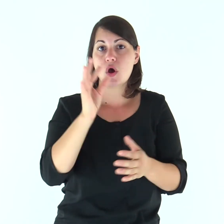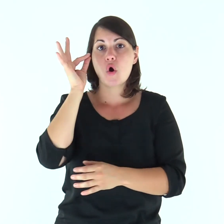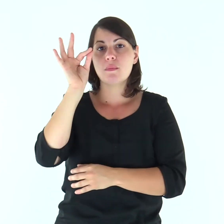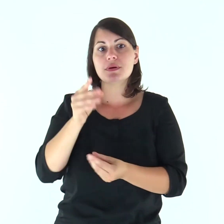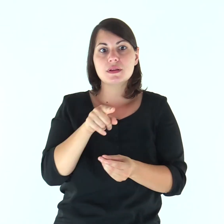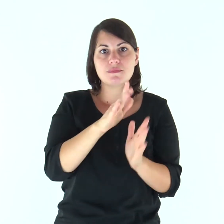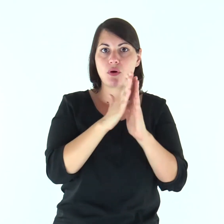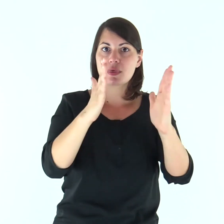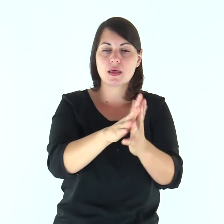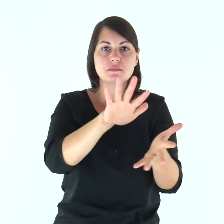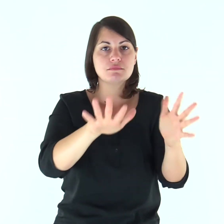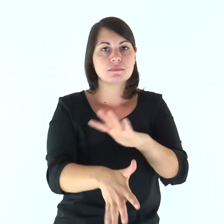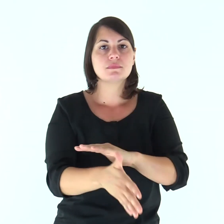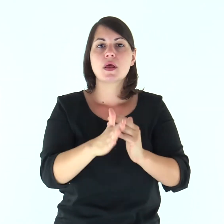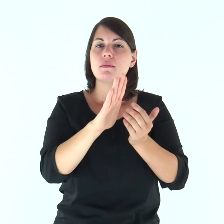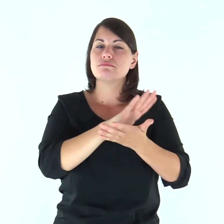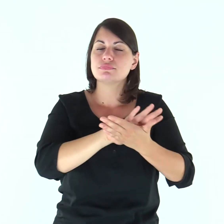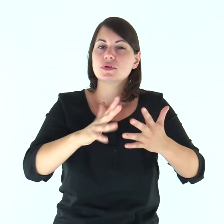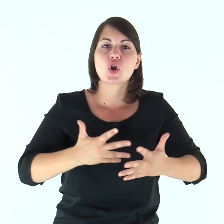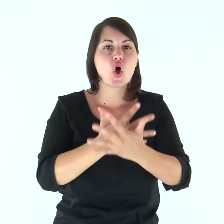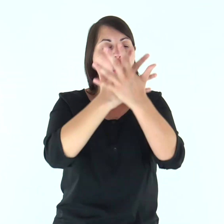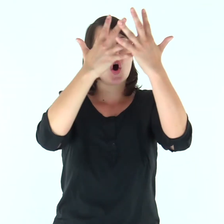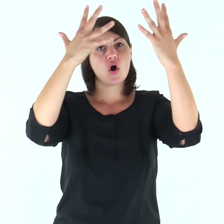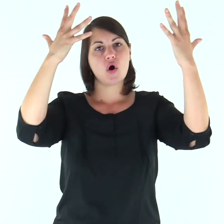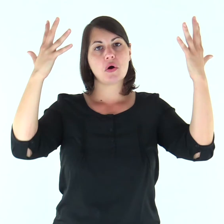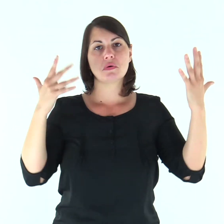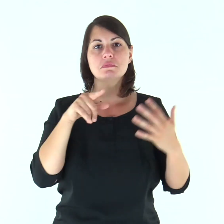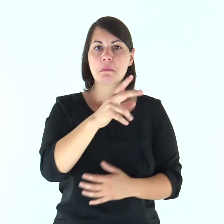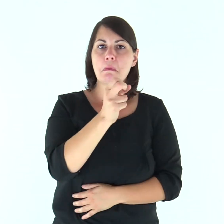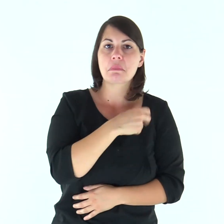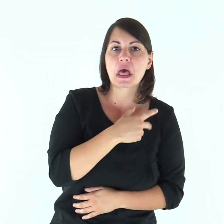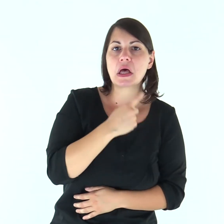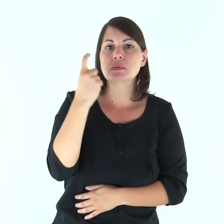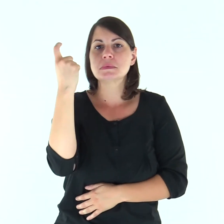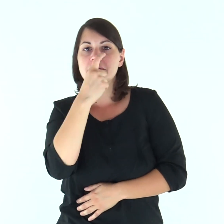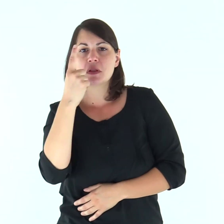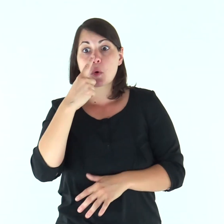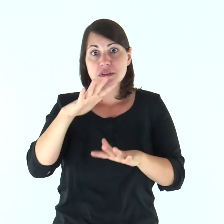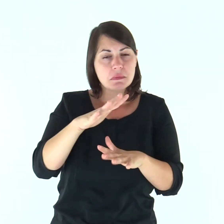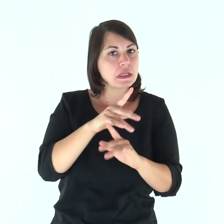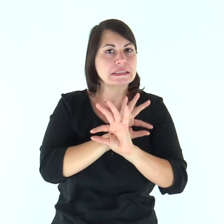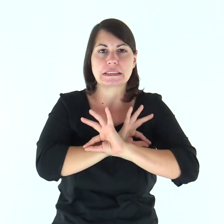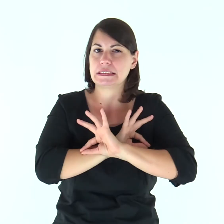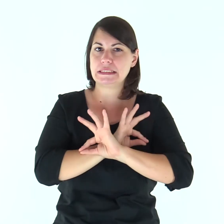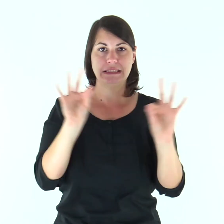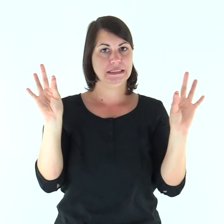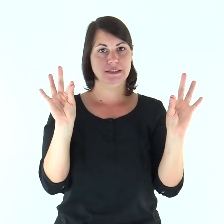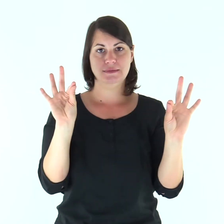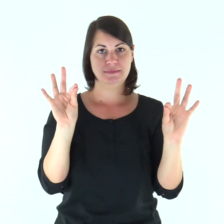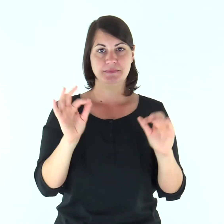e per presentare a se stesso la Chiesa tutta gloriosa, senza macchia né ruga o alcunché di simile,